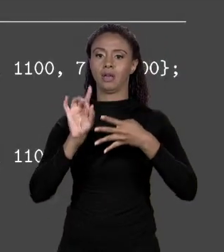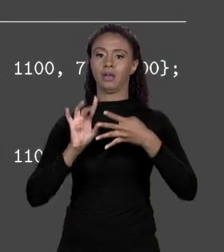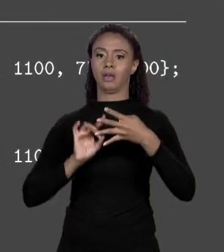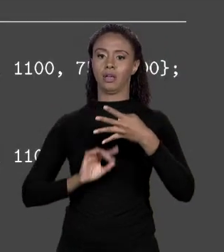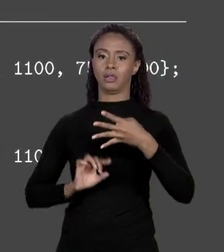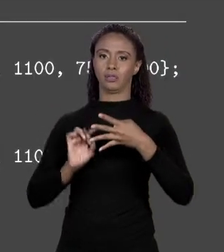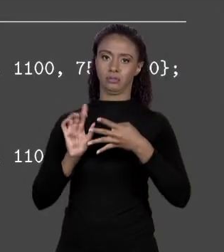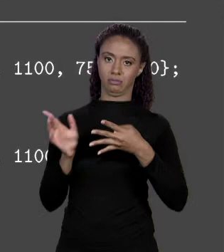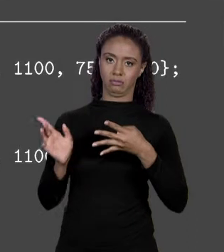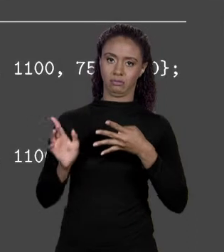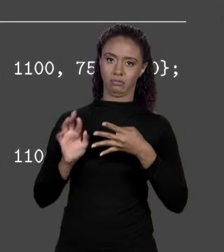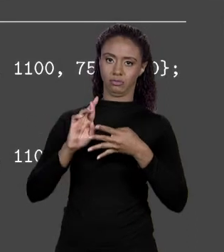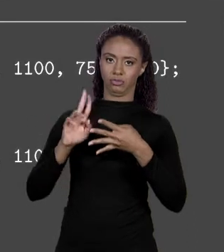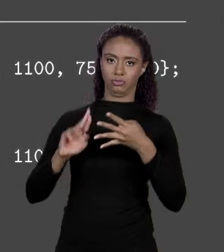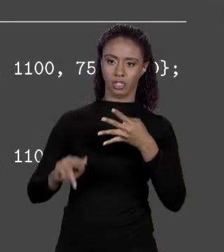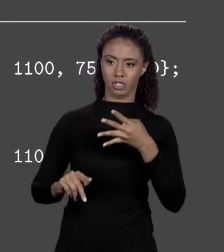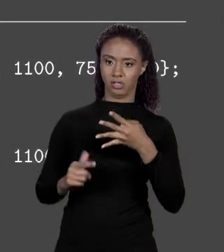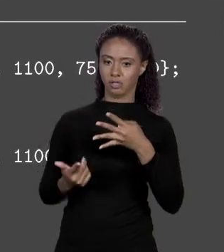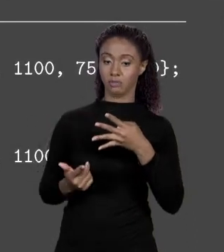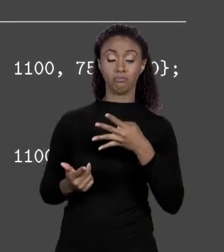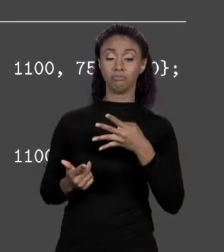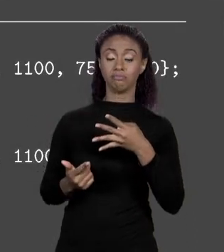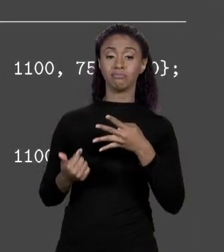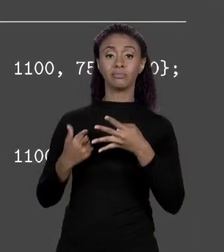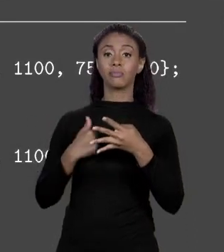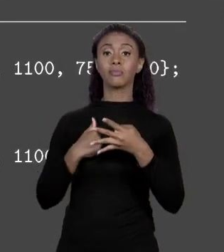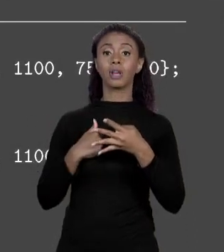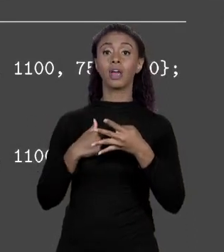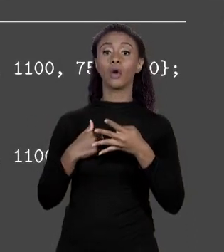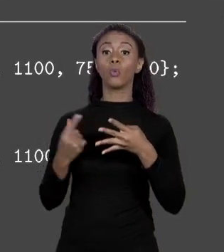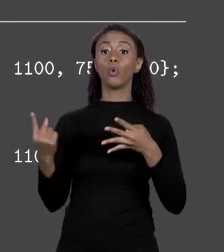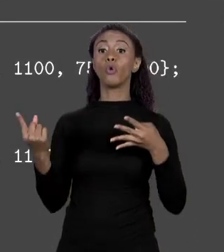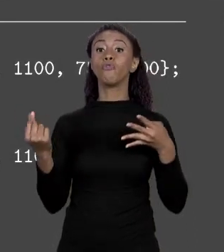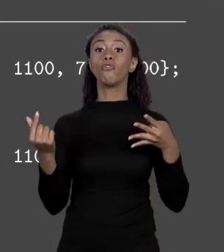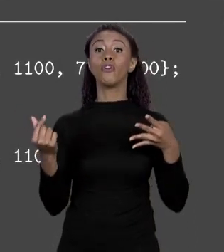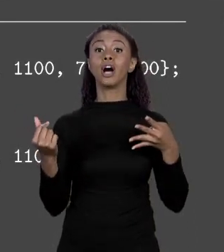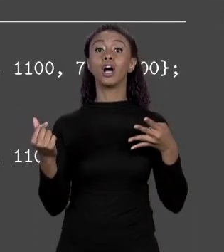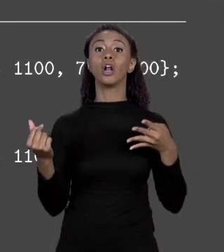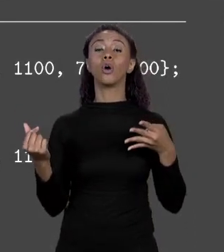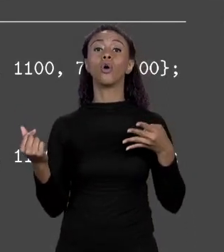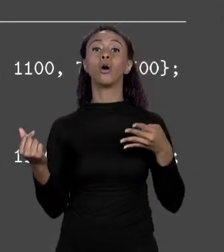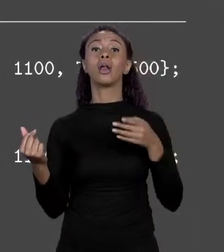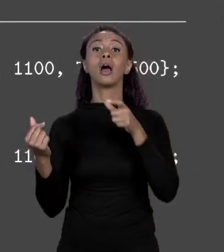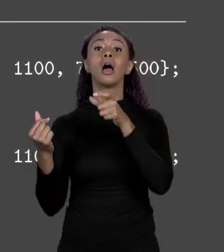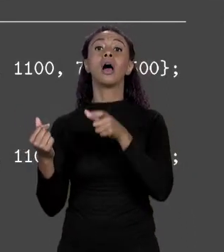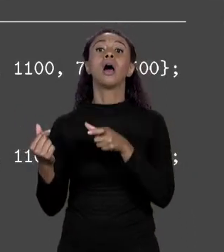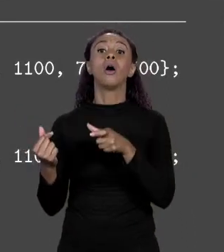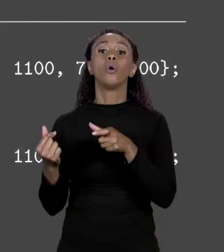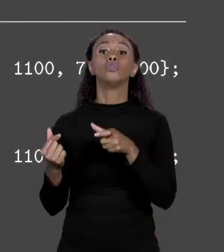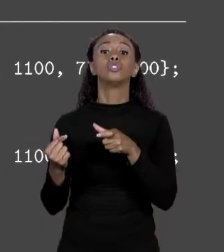DE FIBRA, PREÇO DE PLÁSTICO, EU COLOCO ESSES VALORES DENTRO DE UM ARRANJO QUE EU CHAMO DE "PREÇOS" E ENTÃO LÁ, 1.500,